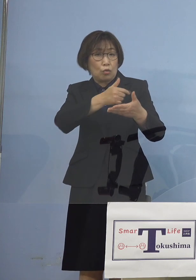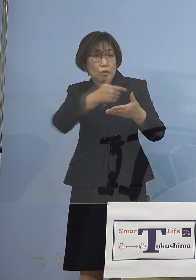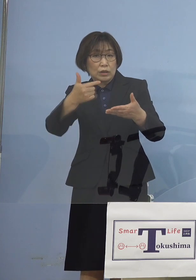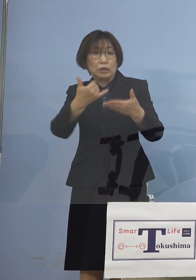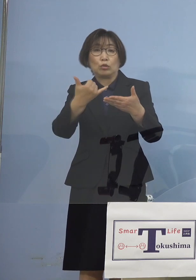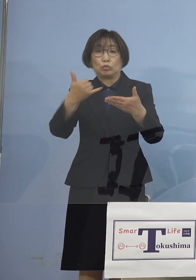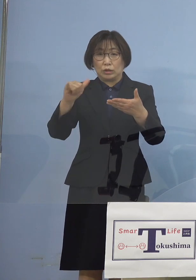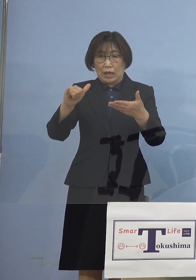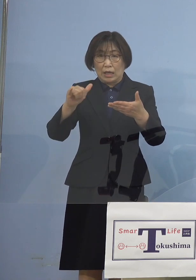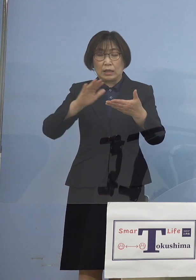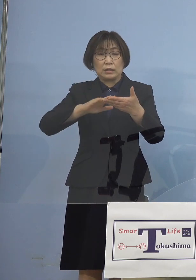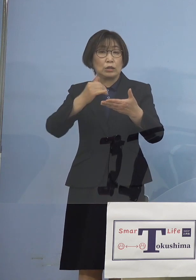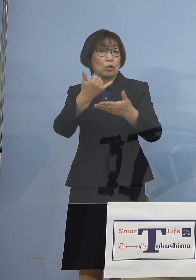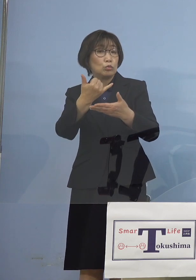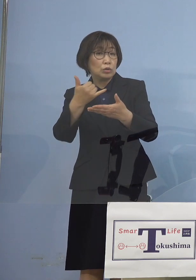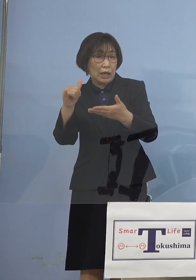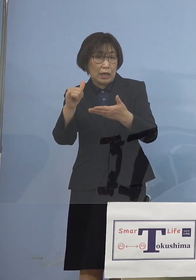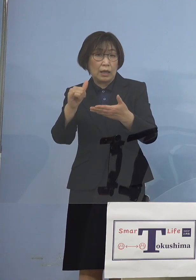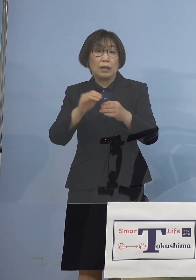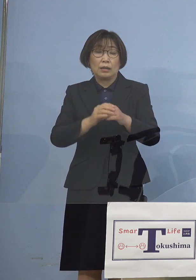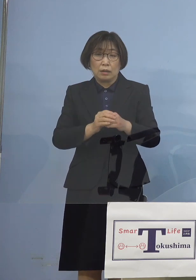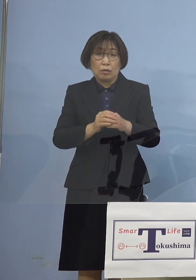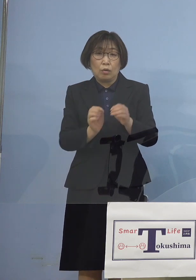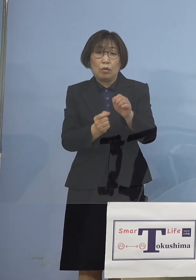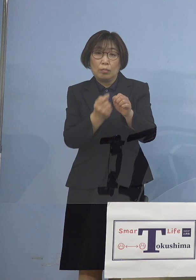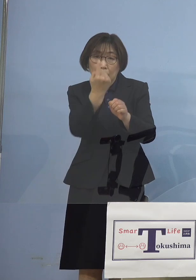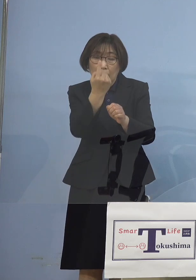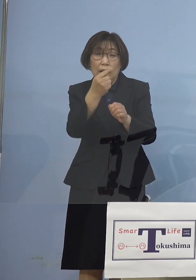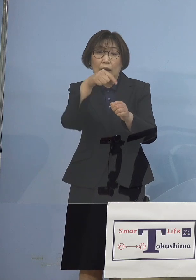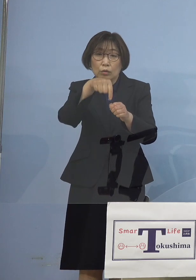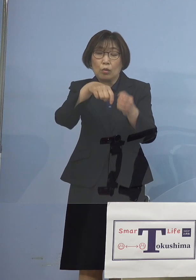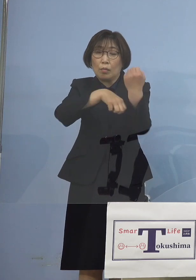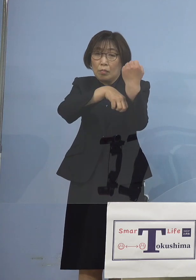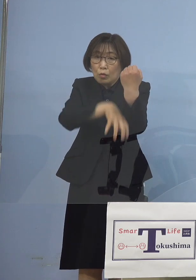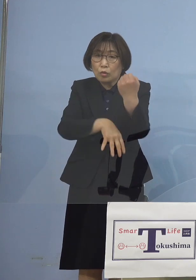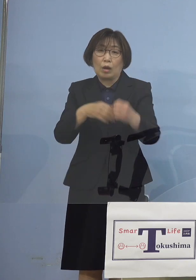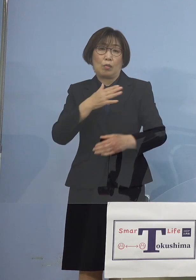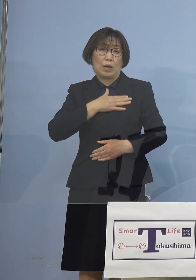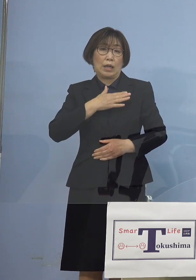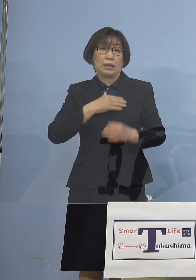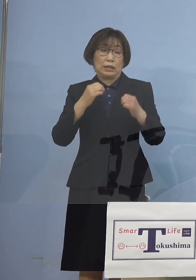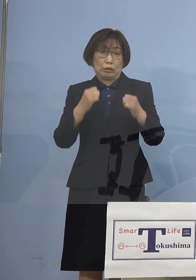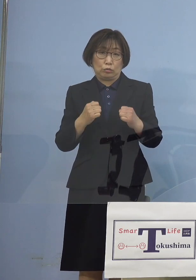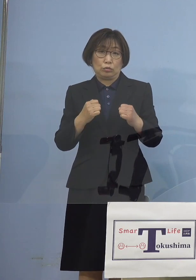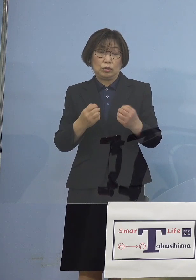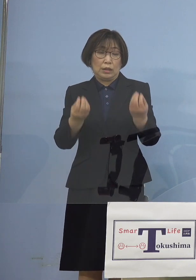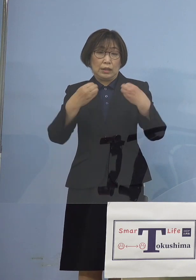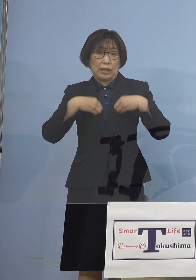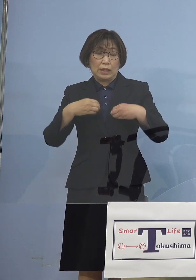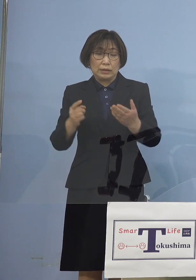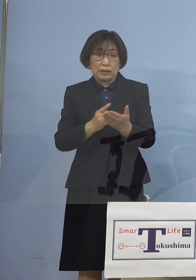つまり発生源が分かっている つまり感染経路不明割合は低い